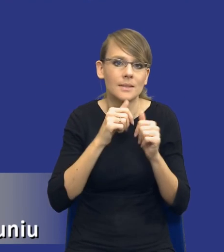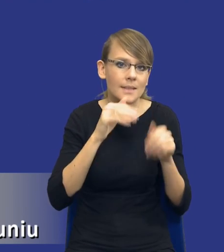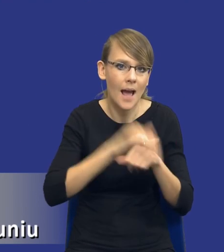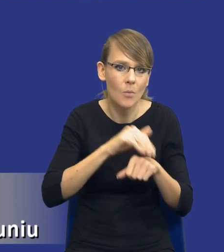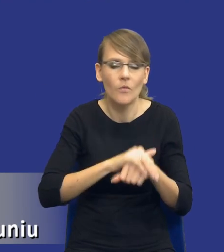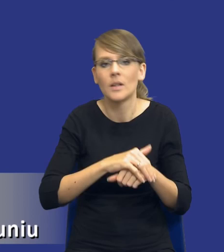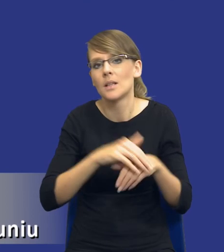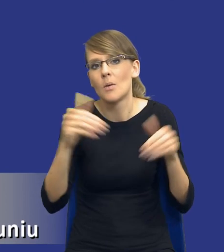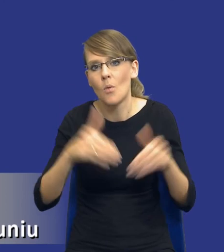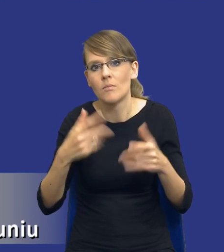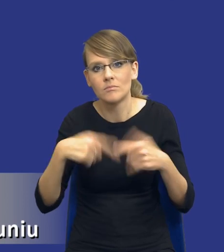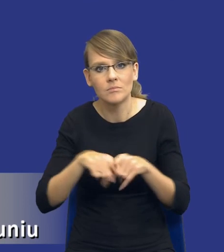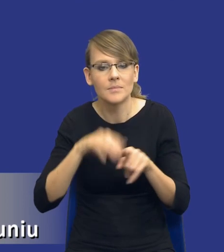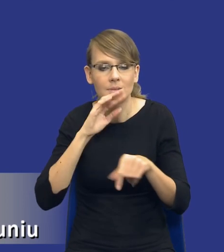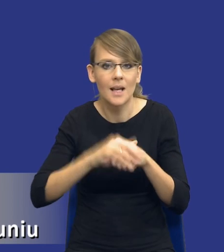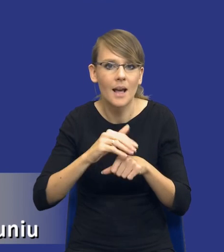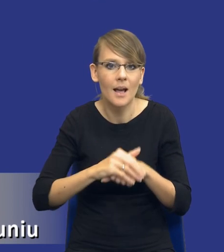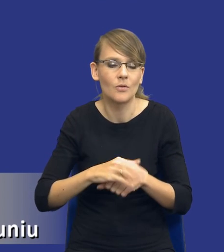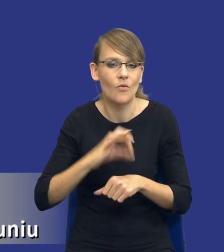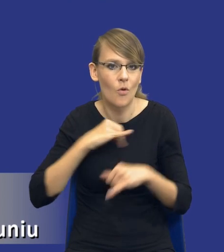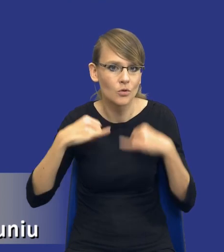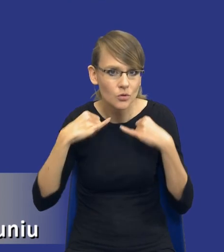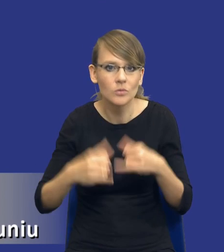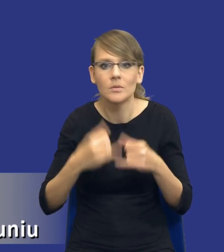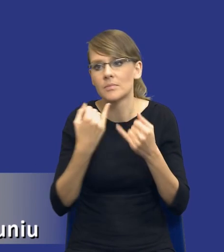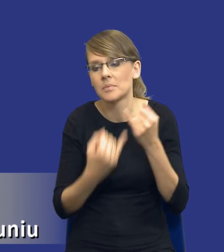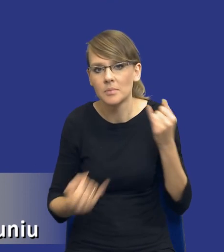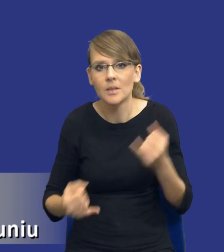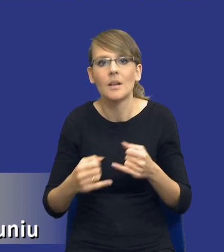realizacji zamówienia własnymi siłami itd., Itd., własnymi zasobami,